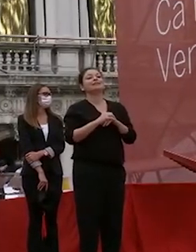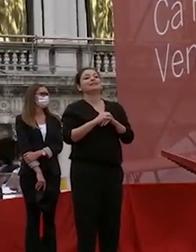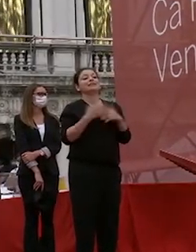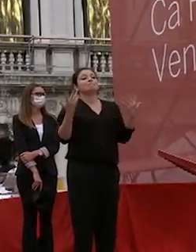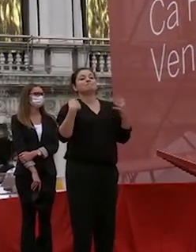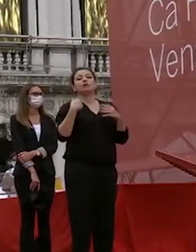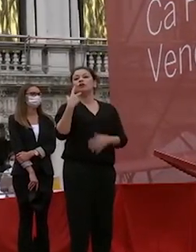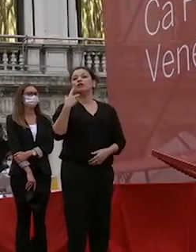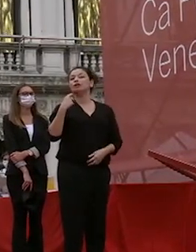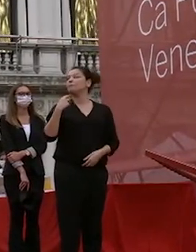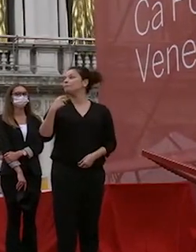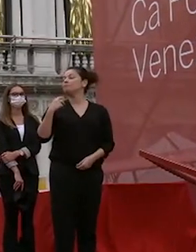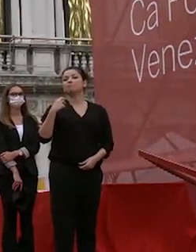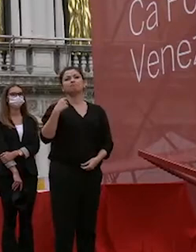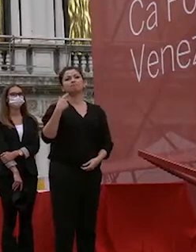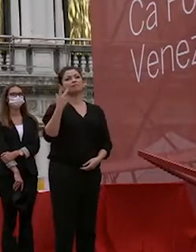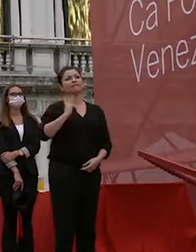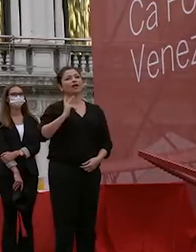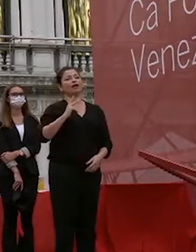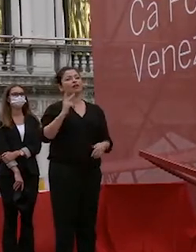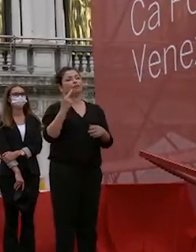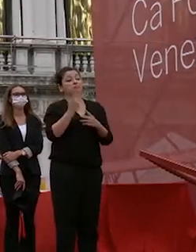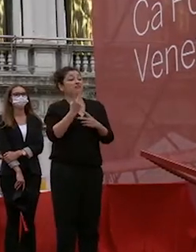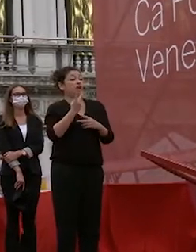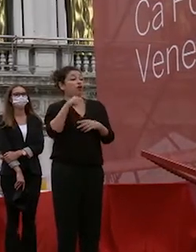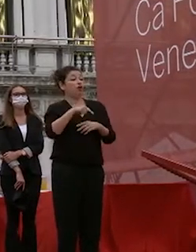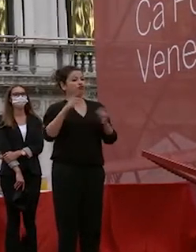che è stata una manifestazione veramente diversa dal solito per le maschere non